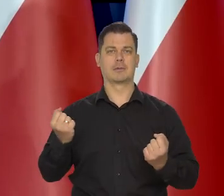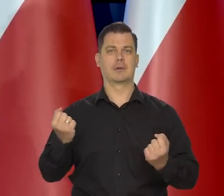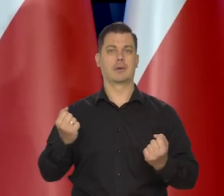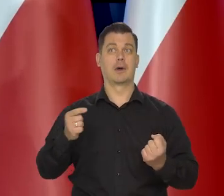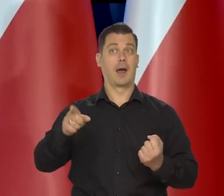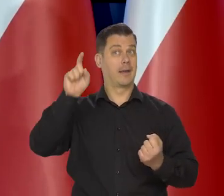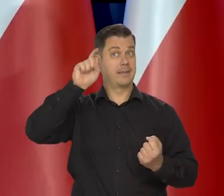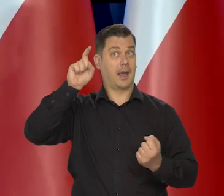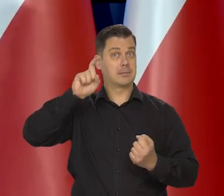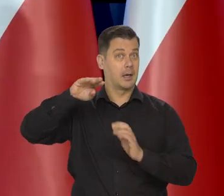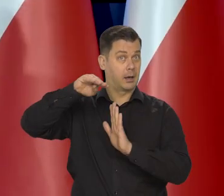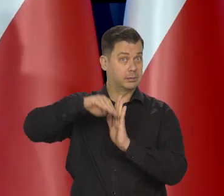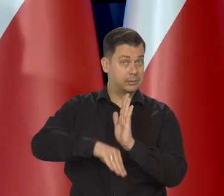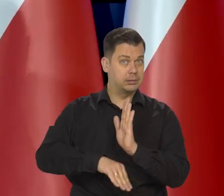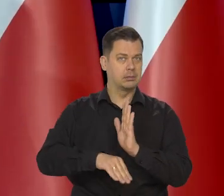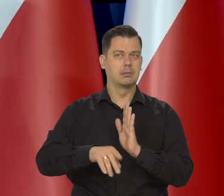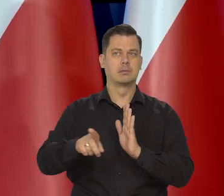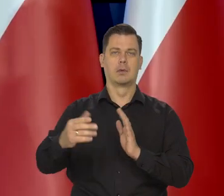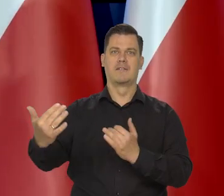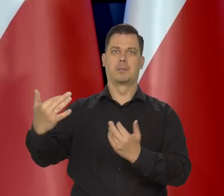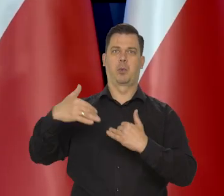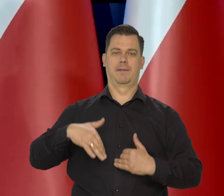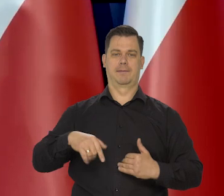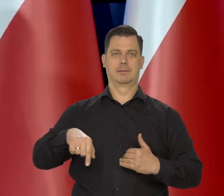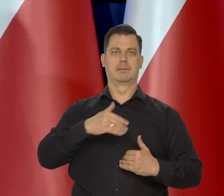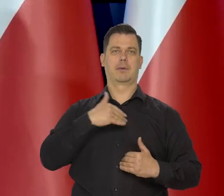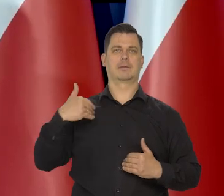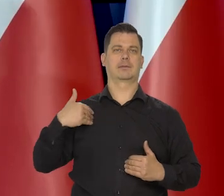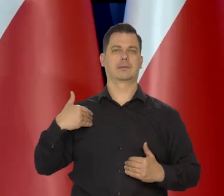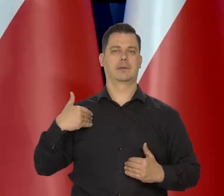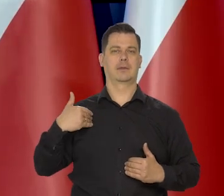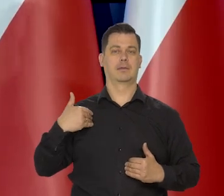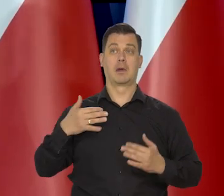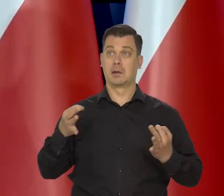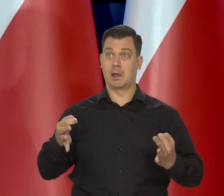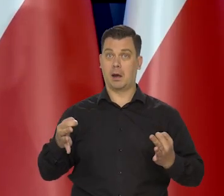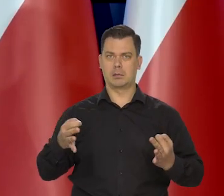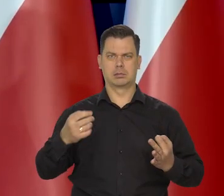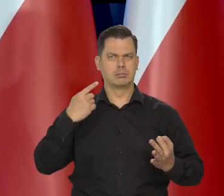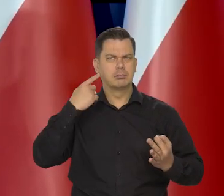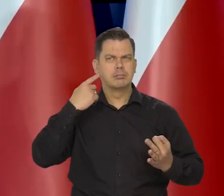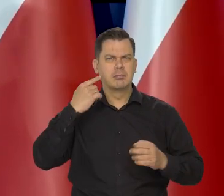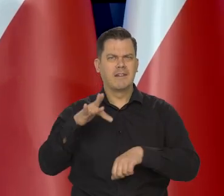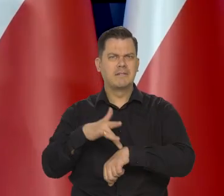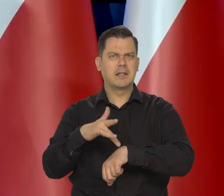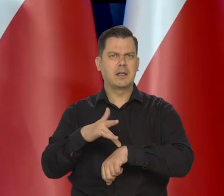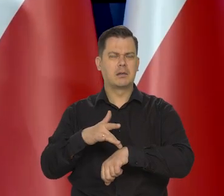Recesja w Niemczech byłaby dla nas groźna, że u nas też może być recesja. Teraz wszystkie dane w Niemczech są bardziej optymistyczne.